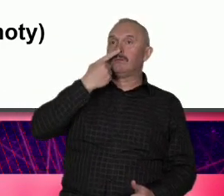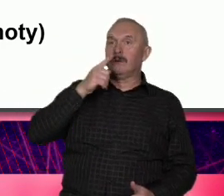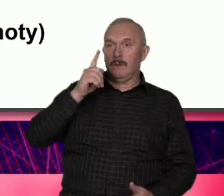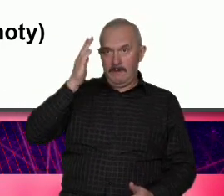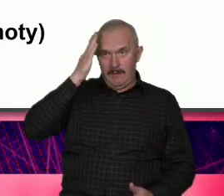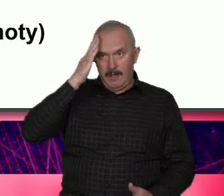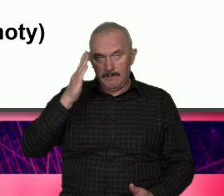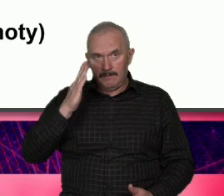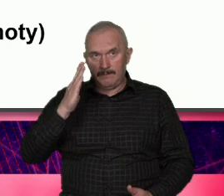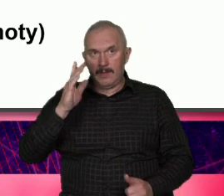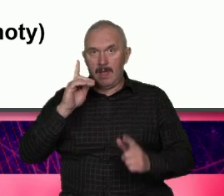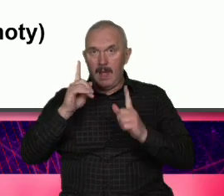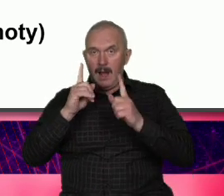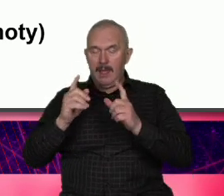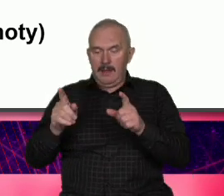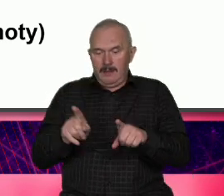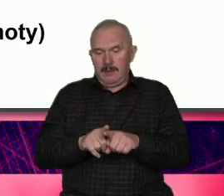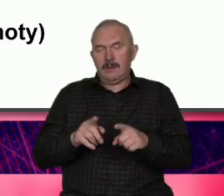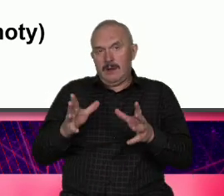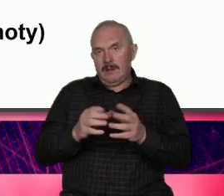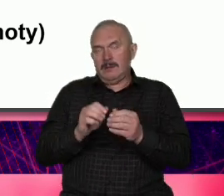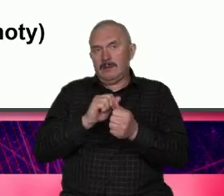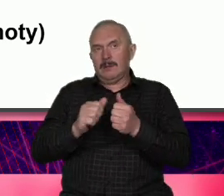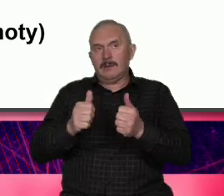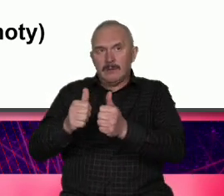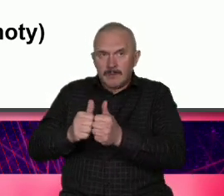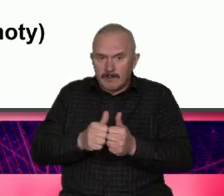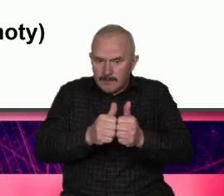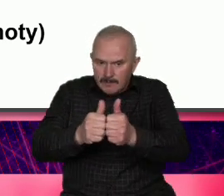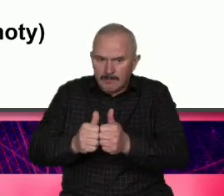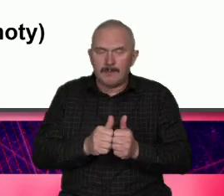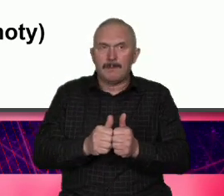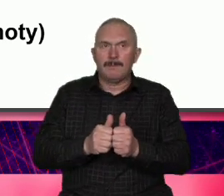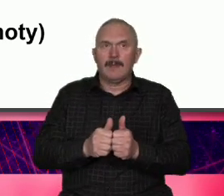wspólnotowa w wydaniu Warszawy to nie są jakieś cudze szaty które Ona próbuje